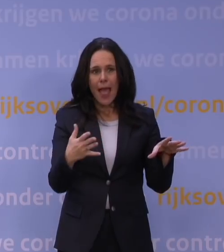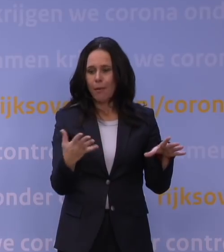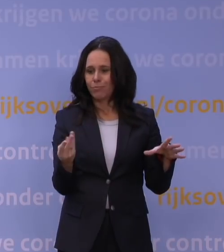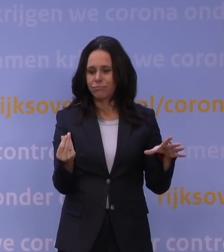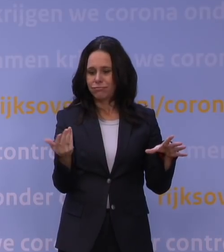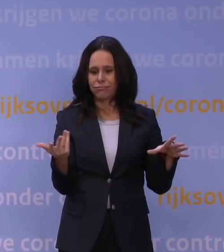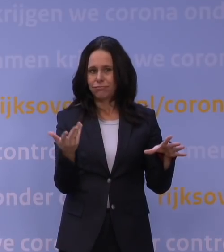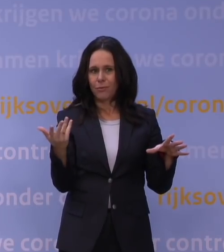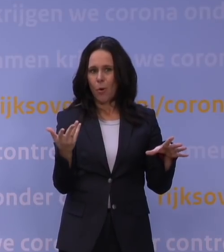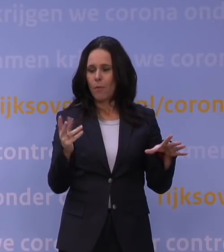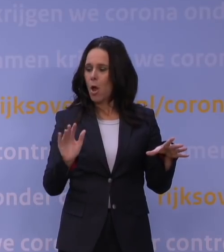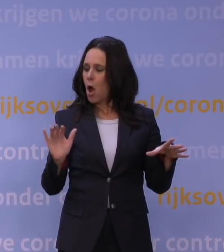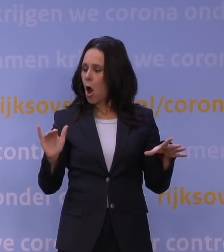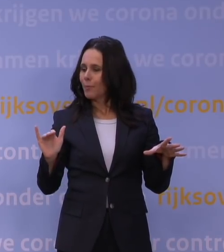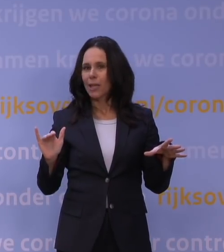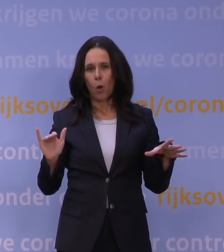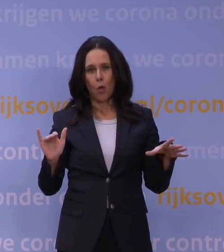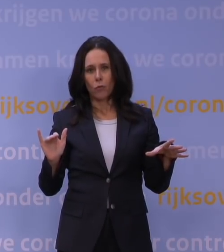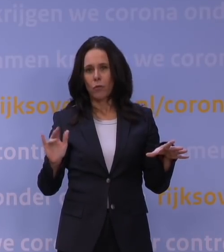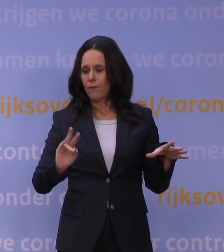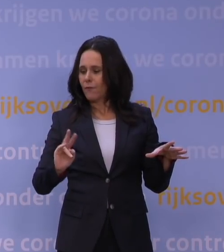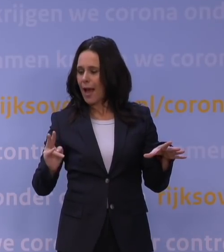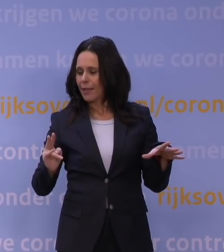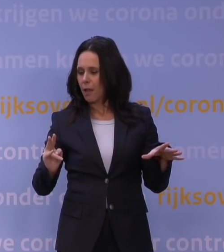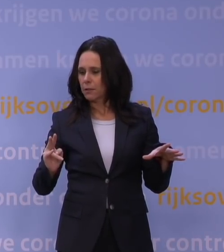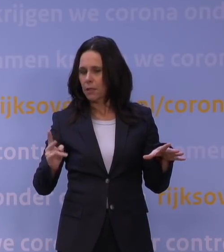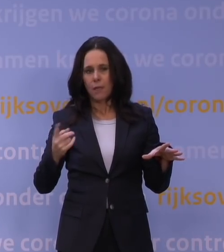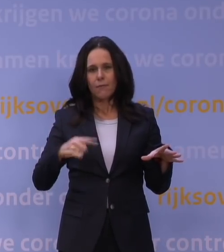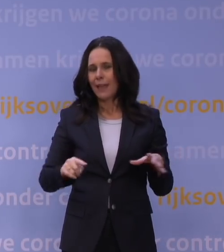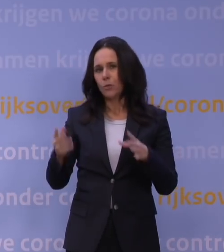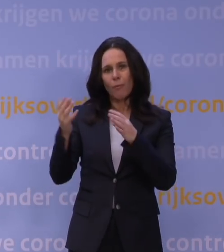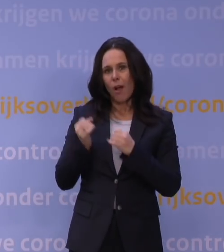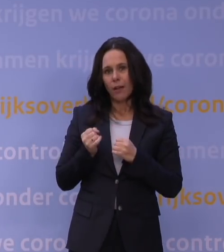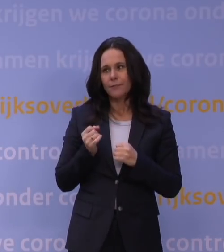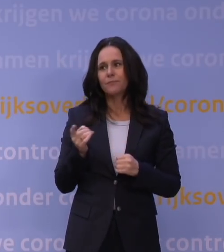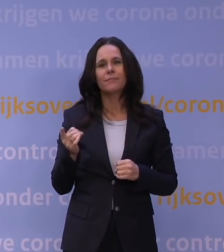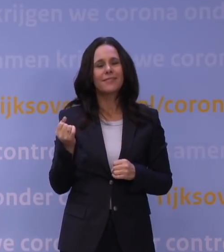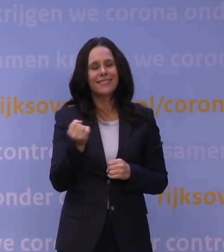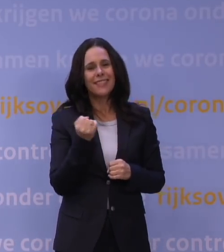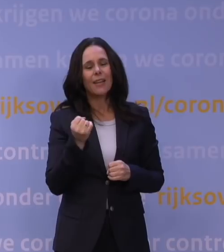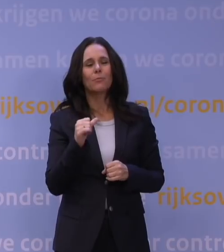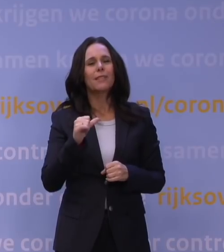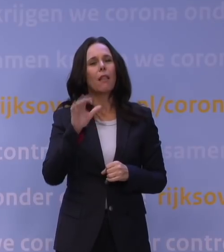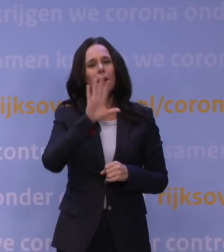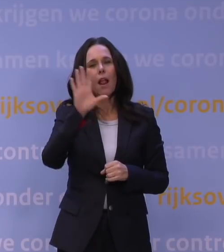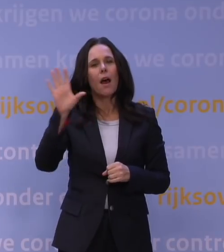om die opkomende omikronvariant op te vangen? Daar is ook de situatie hier vergelijkbaar met heel veel andere landen in Europa.